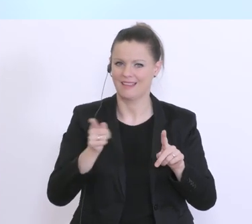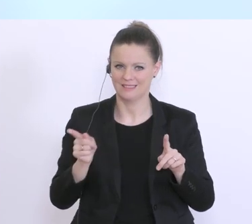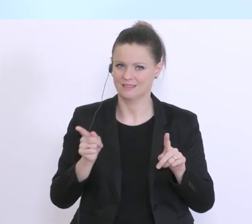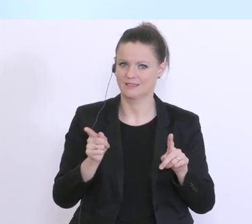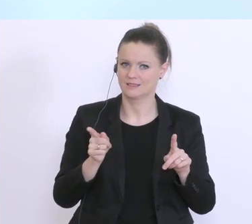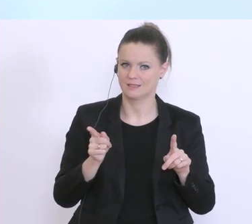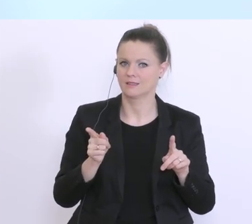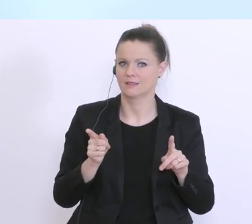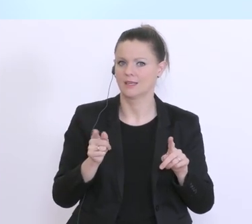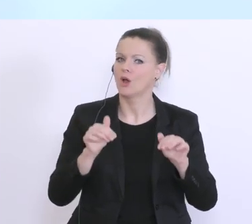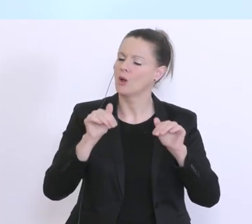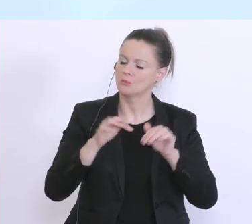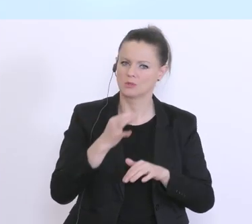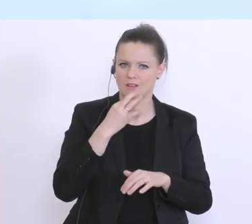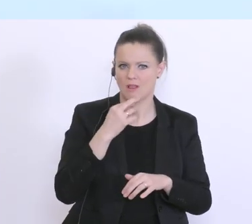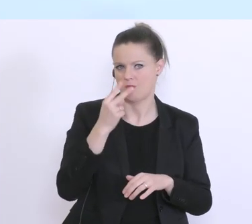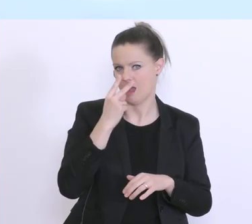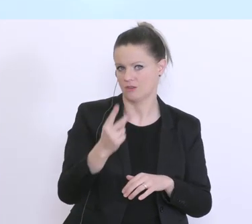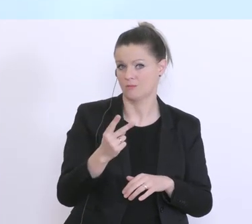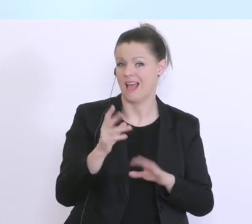werden wir uns sehr genau anschauen, aber in der Regel geht’s hier um eine